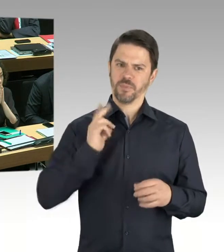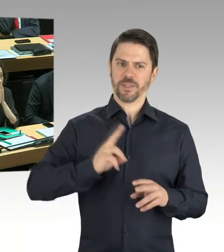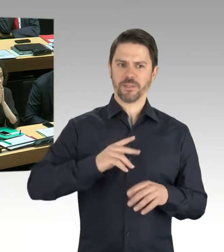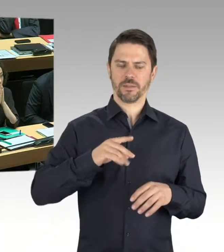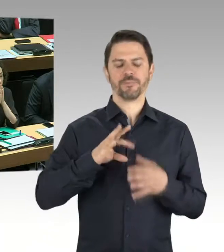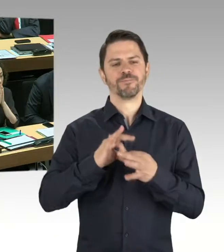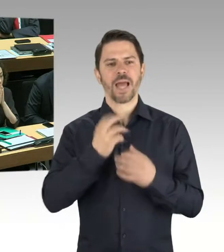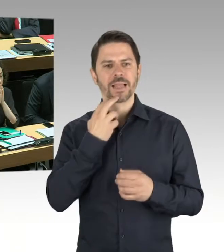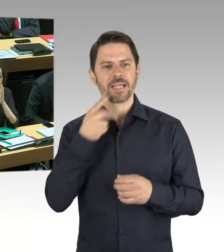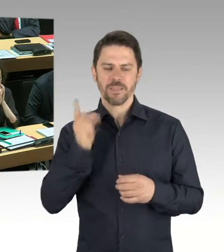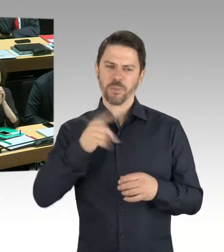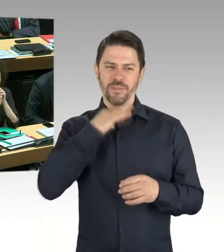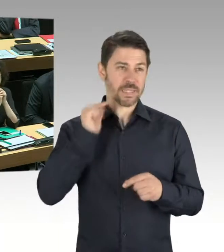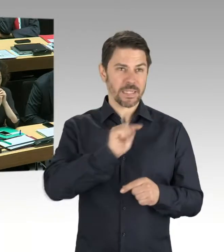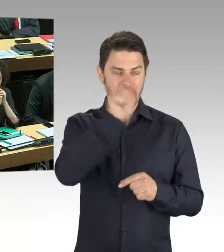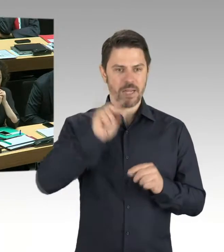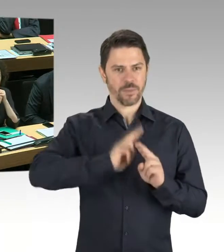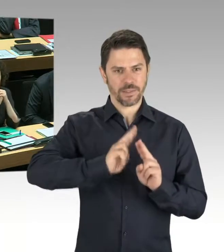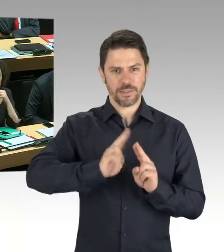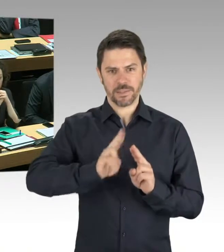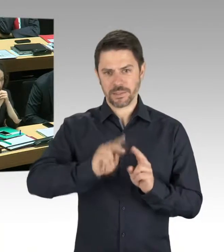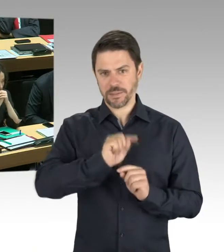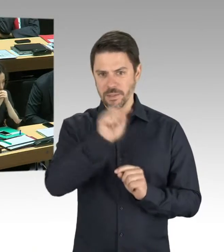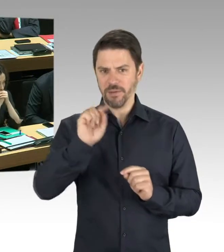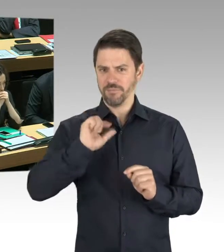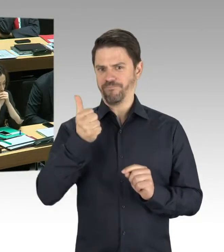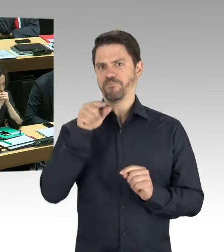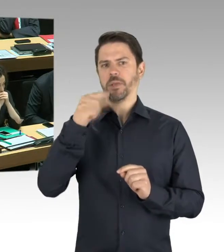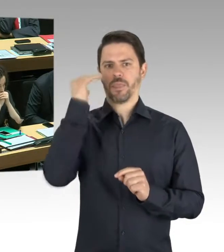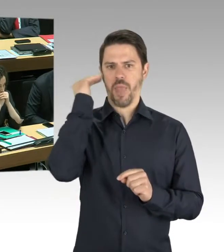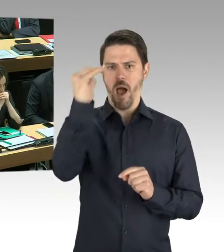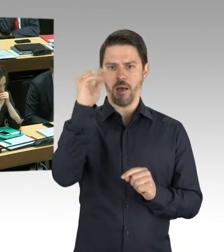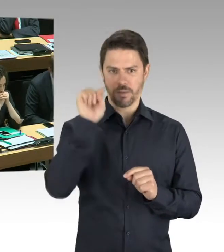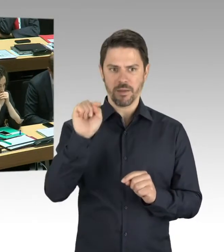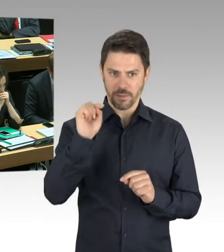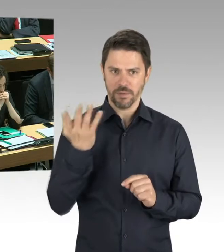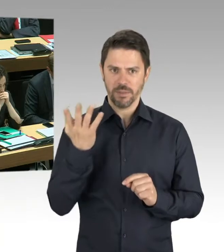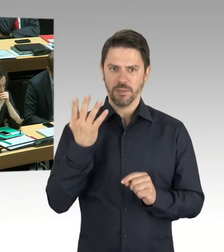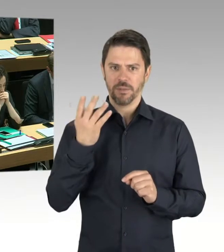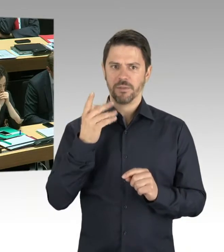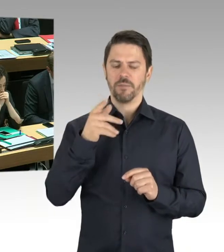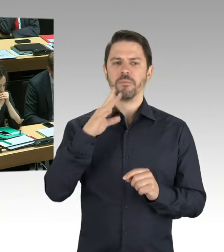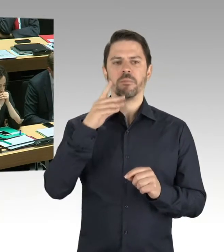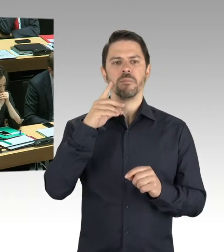wie es statisch genehmigt worden ist. Daraufhin hat die BIM das einzige Richtige in dieser Situation getan